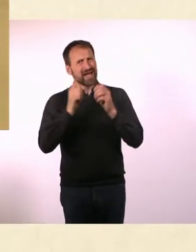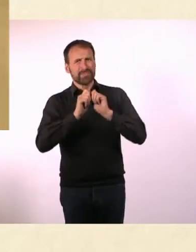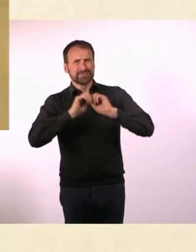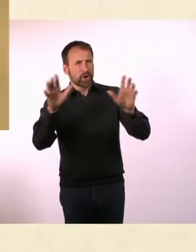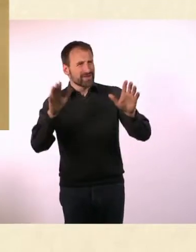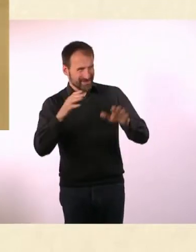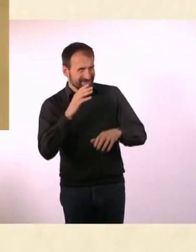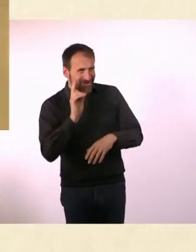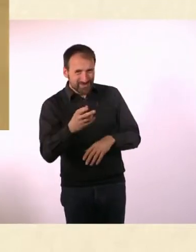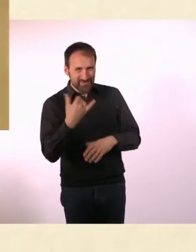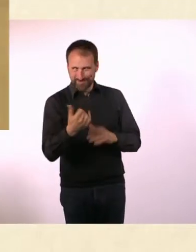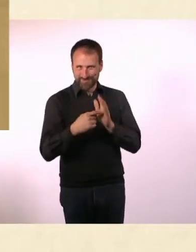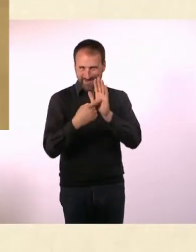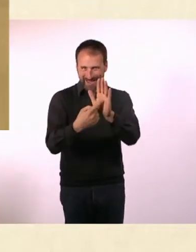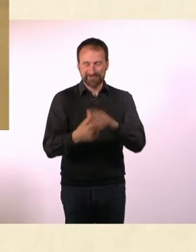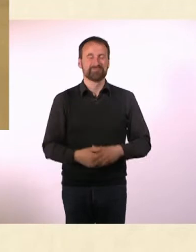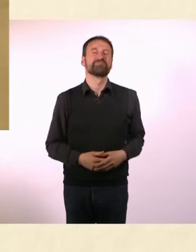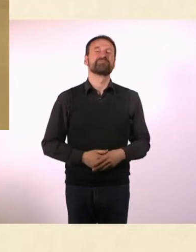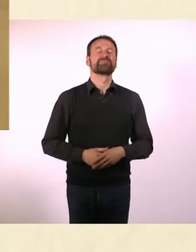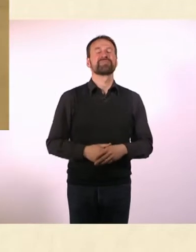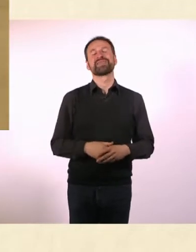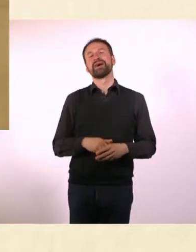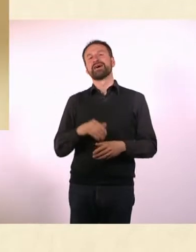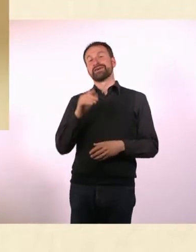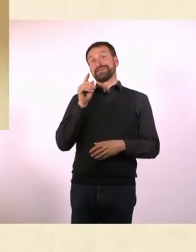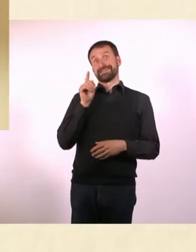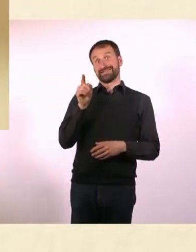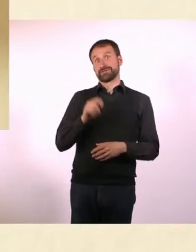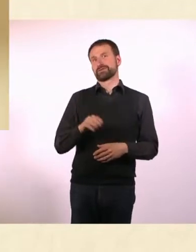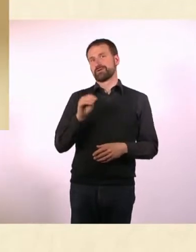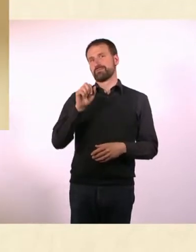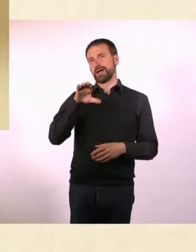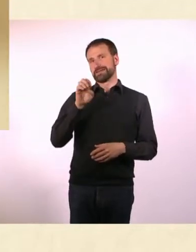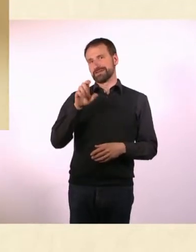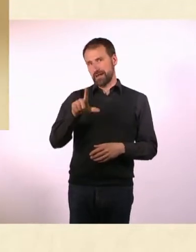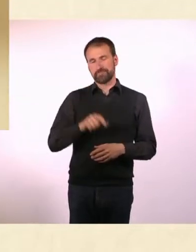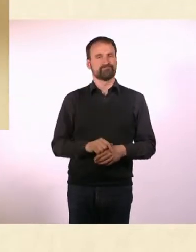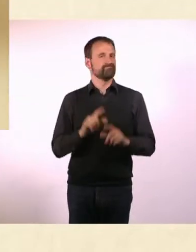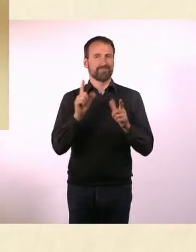* Das ist Marcel. Marcel ist kein Autist. Und er hat kein ADHS.* * Marcel ist einfach normal.*